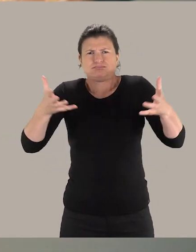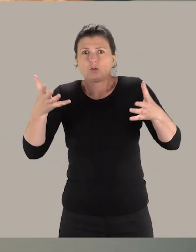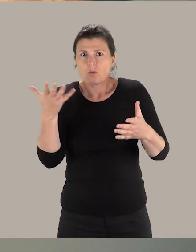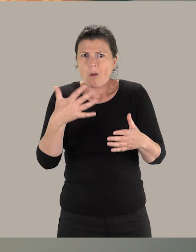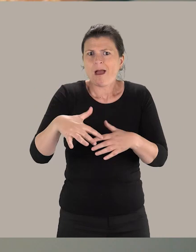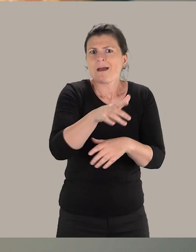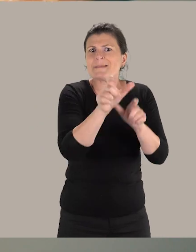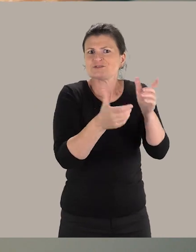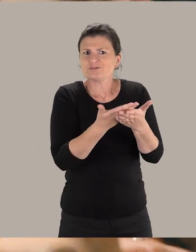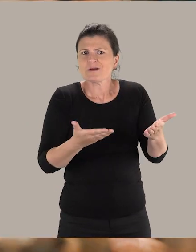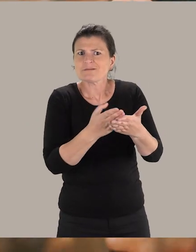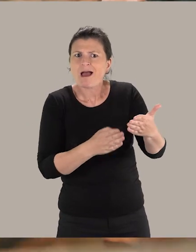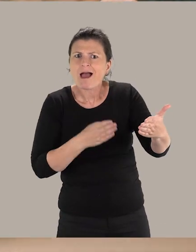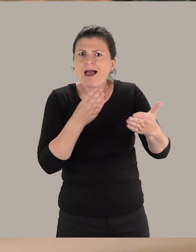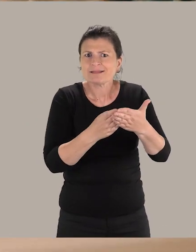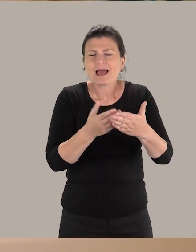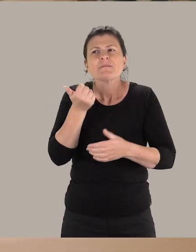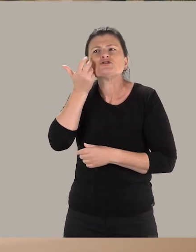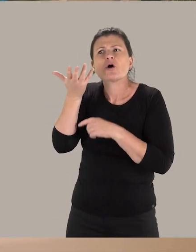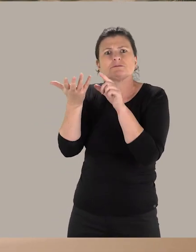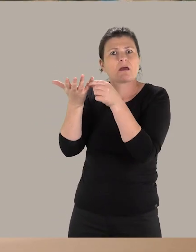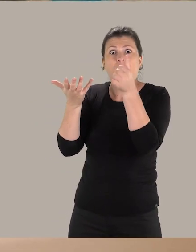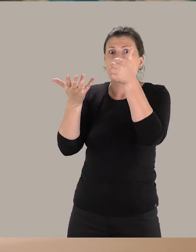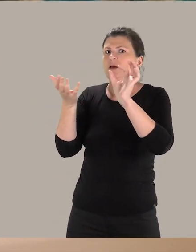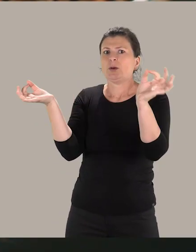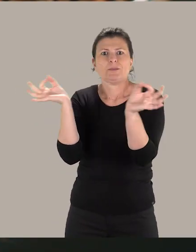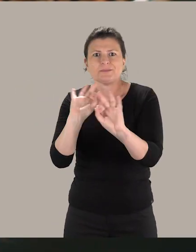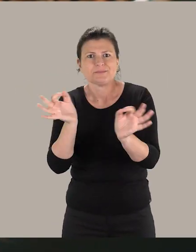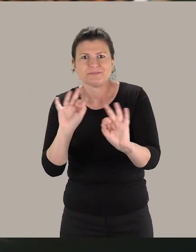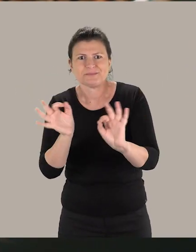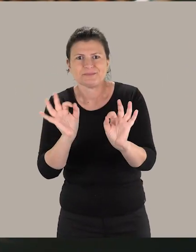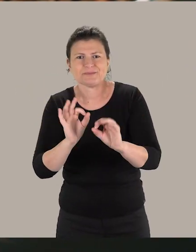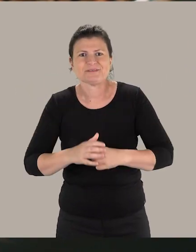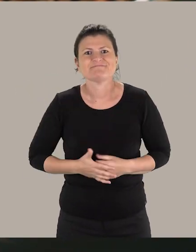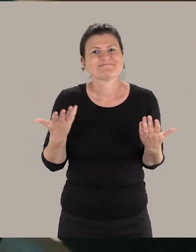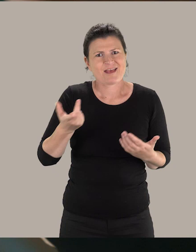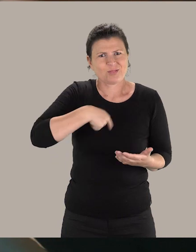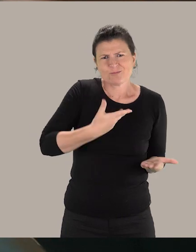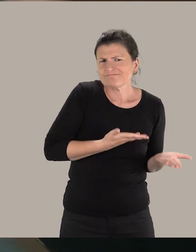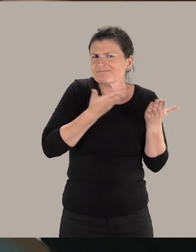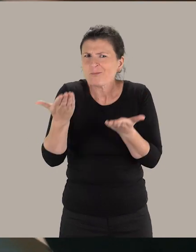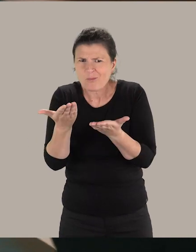les personnes en situation de handicap sont privées d'un de leur sens. Donc, nous allons compenser en nous appuyant sur d'autres sens.